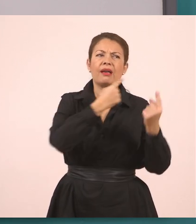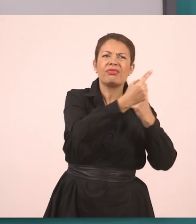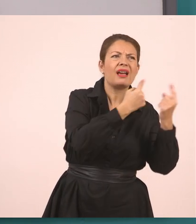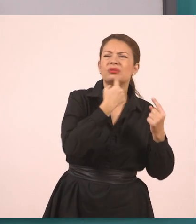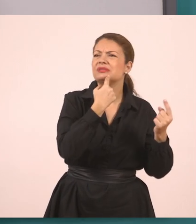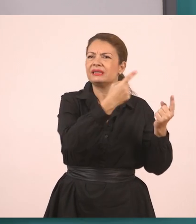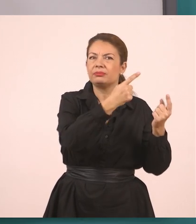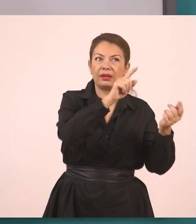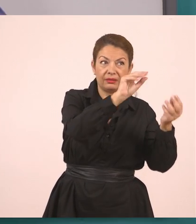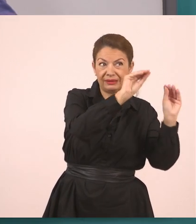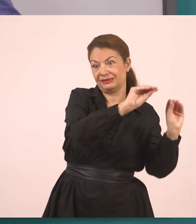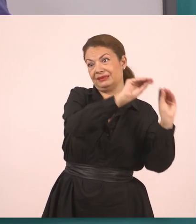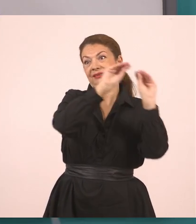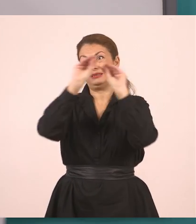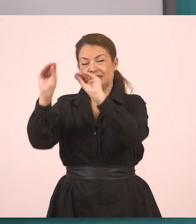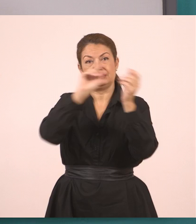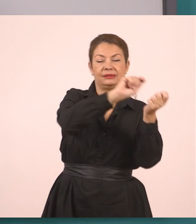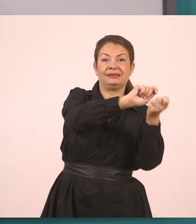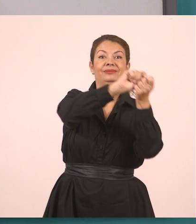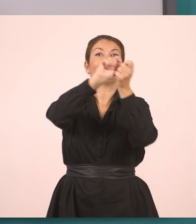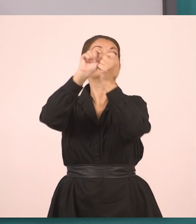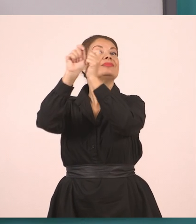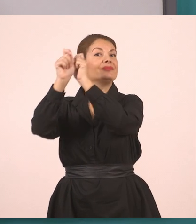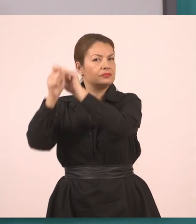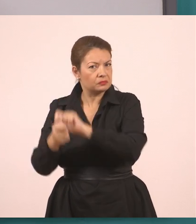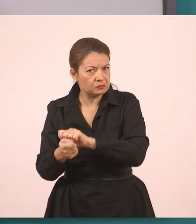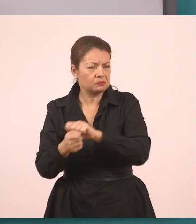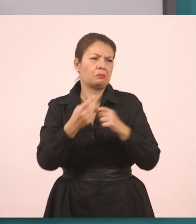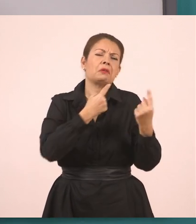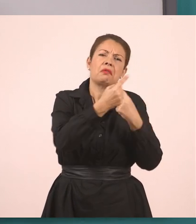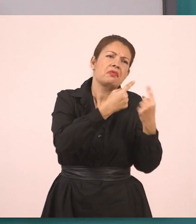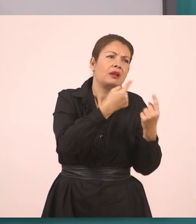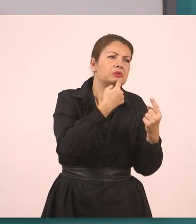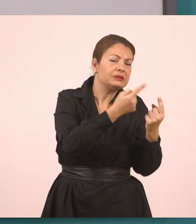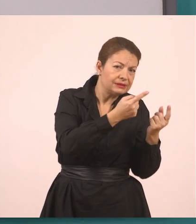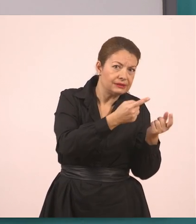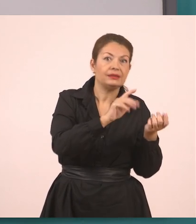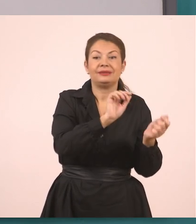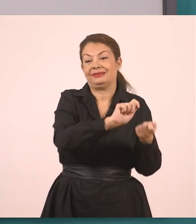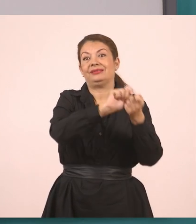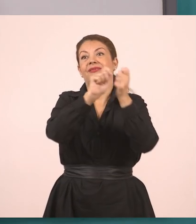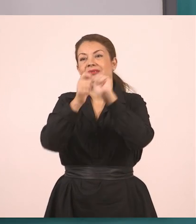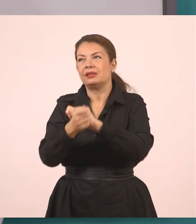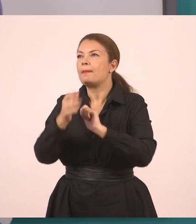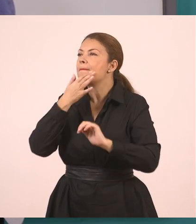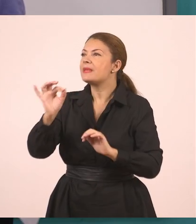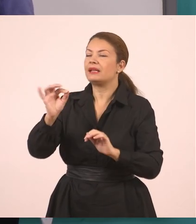και των παιδιών; Δεν ξέρουμε ποιοι μπορεί να ήταν εδώ πέρα. Κάποιοι άντρες. Και το μεταφέρουμε σαν να θέλουμε να το πούμε...